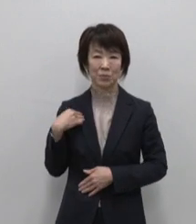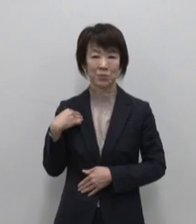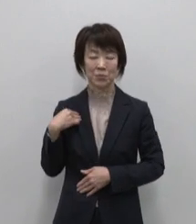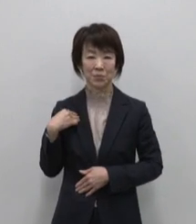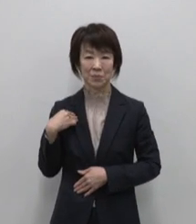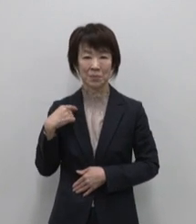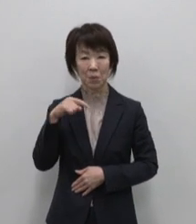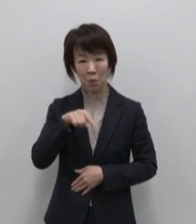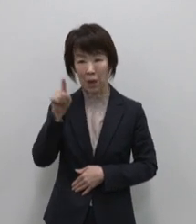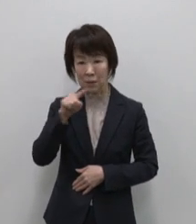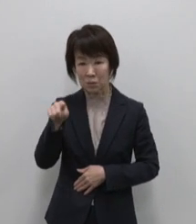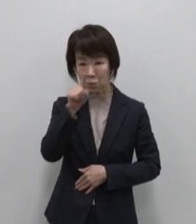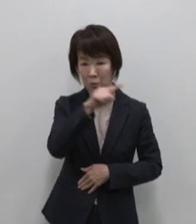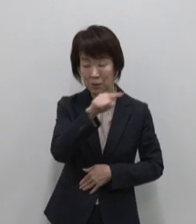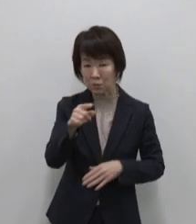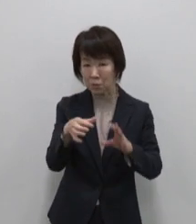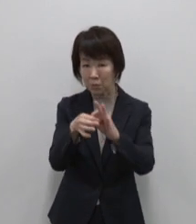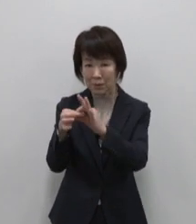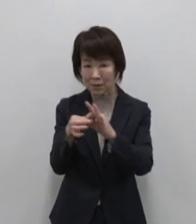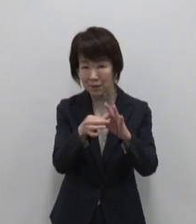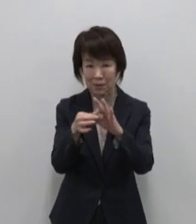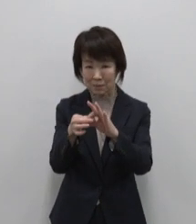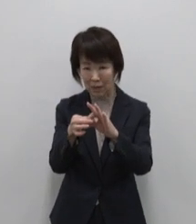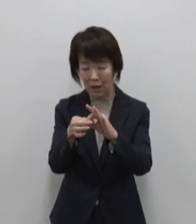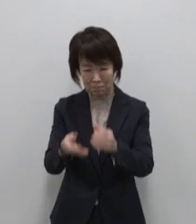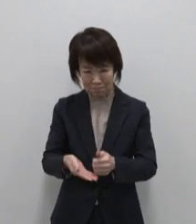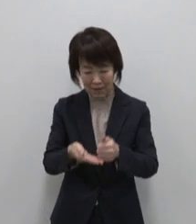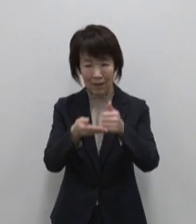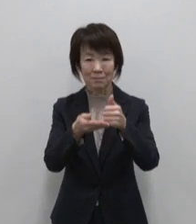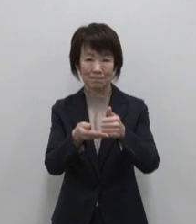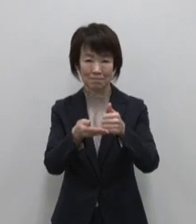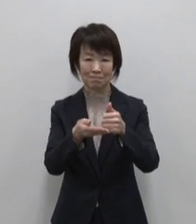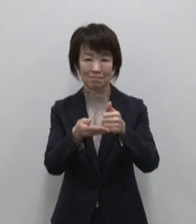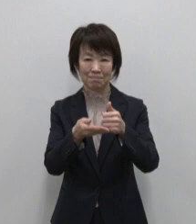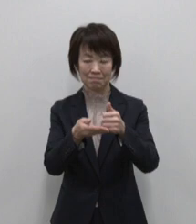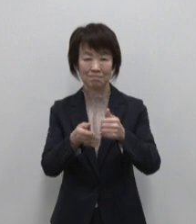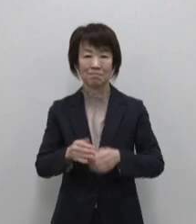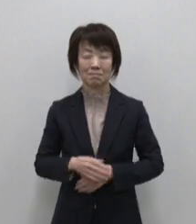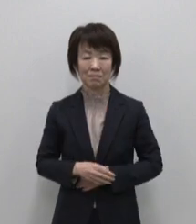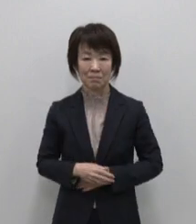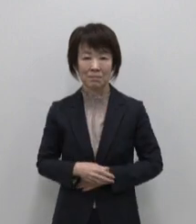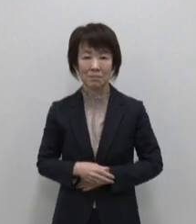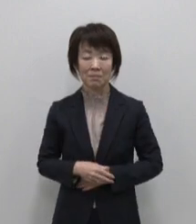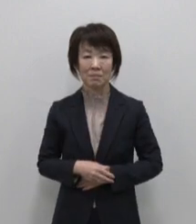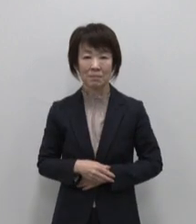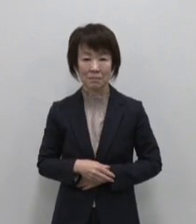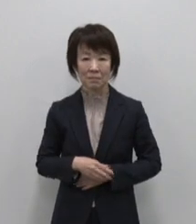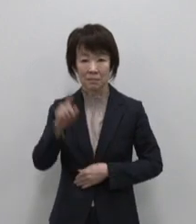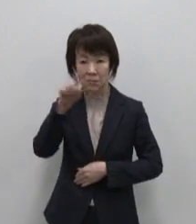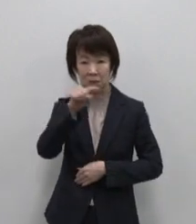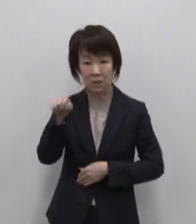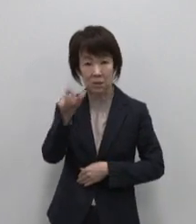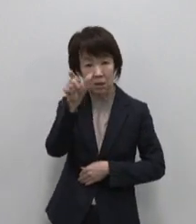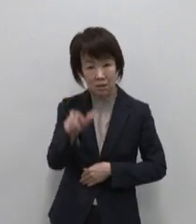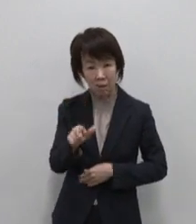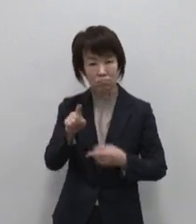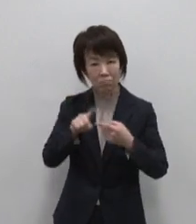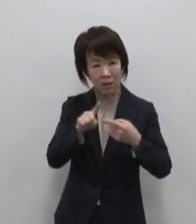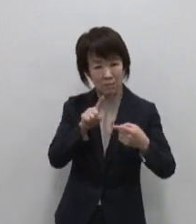人と人の絆を生み育む母なる島 そして人間がにんげんらしく暮らし